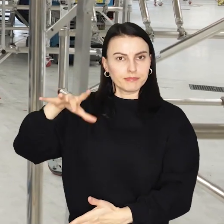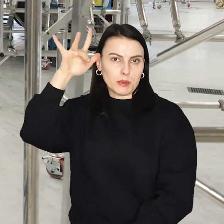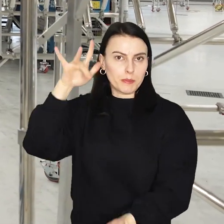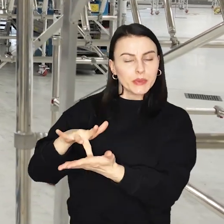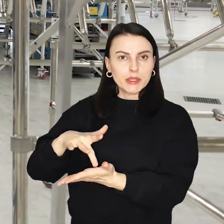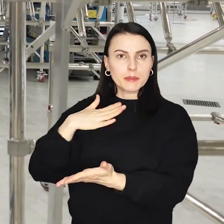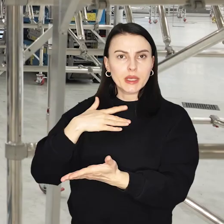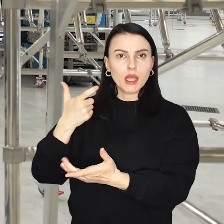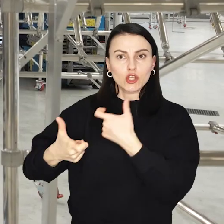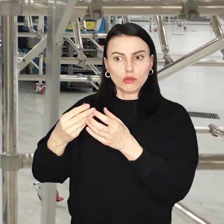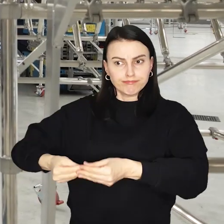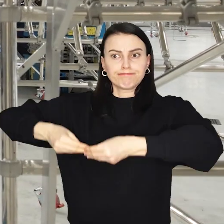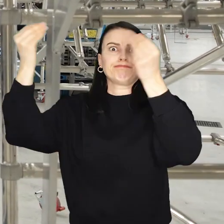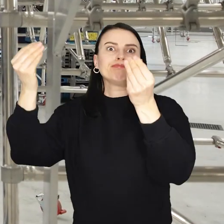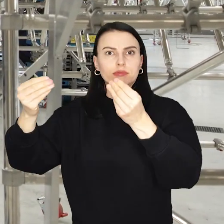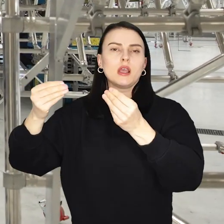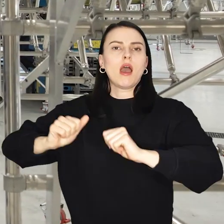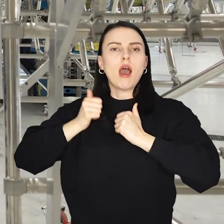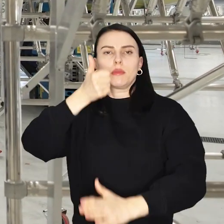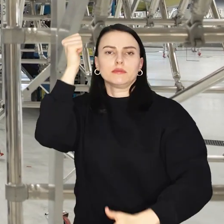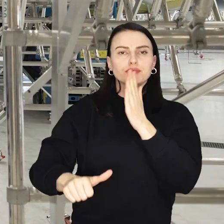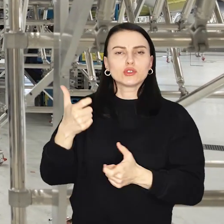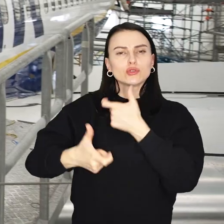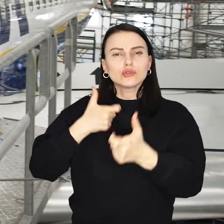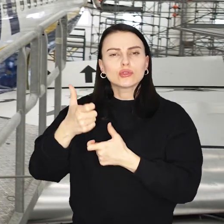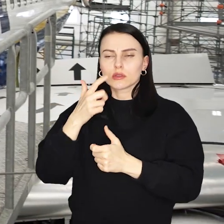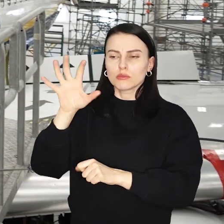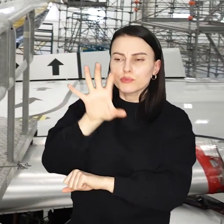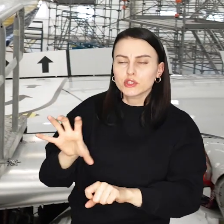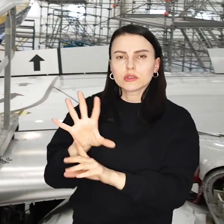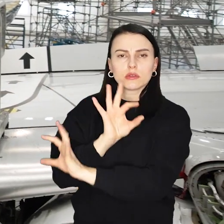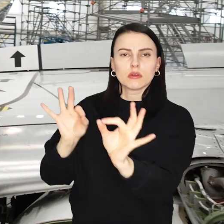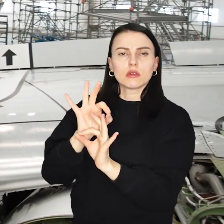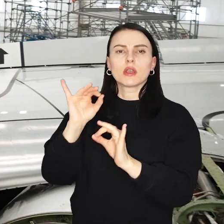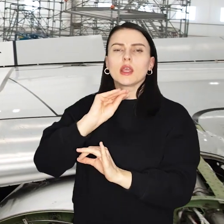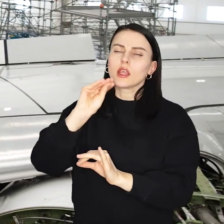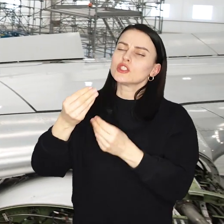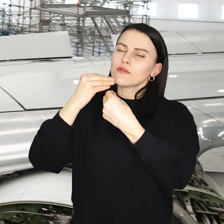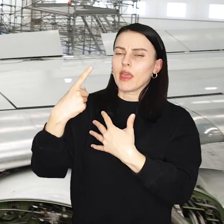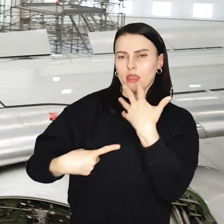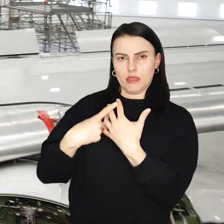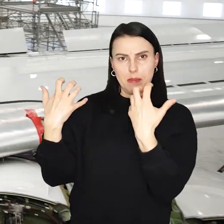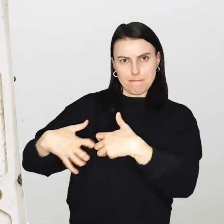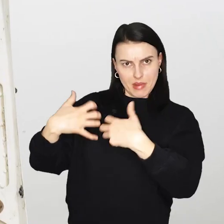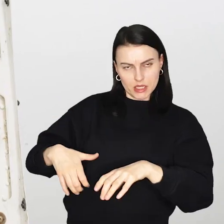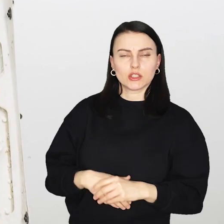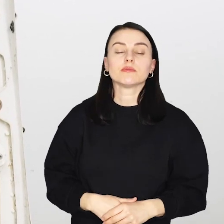Od zeszłego roku trwa jej rozbudowa, tak by móc przeprowadzić przeglądy i konserwację jeszcze większej liczby maszyn